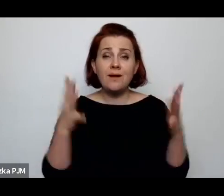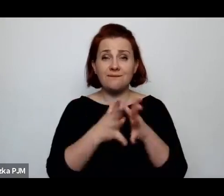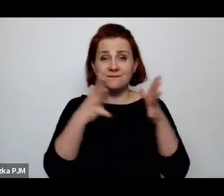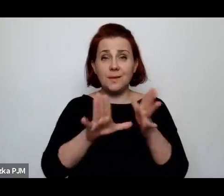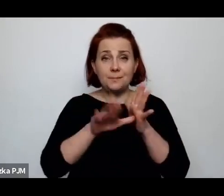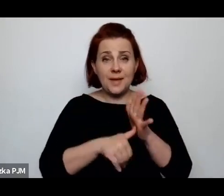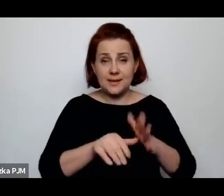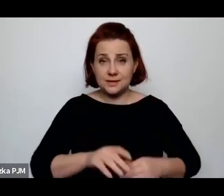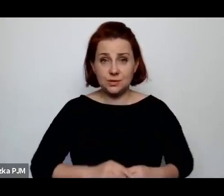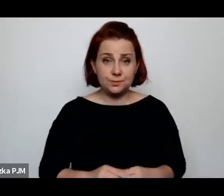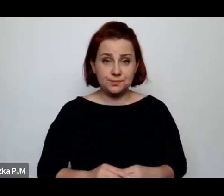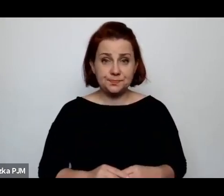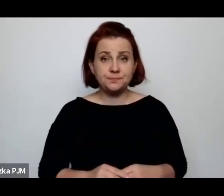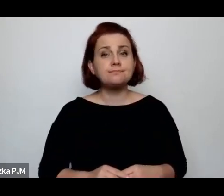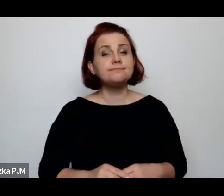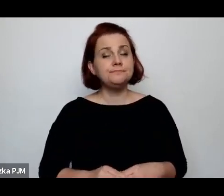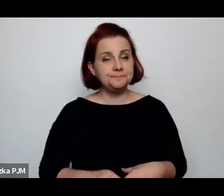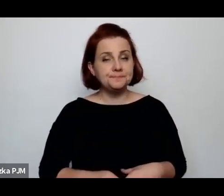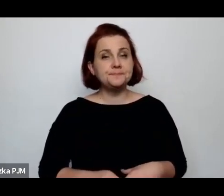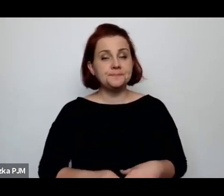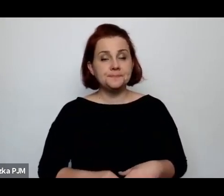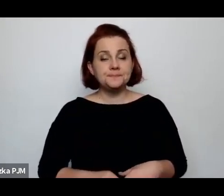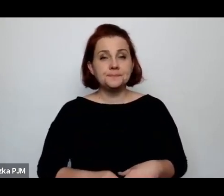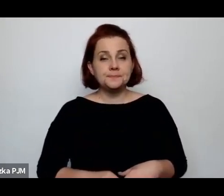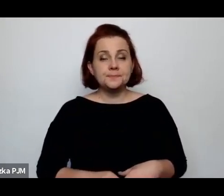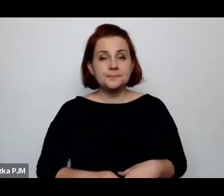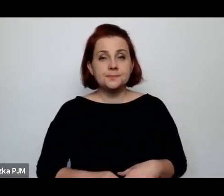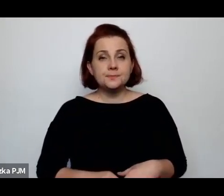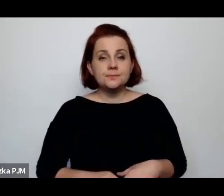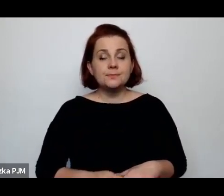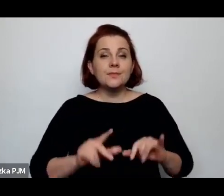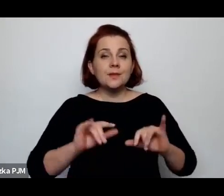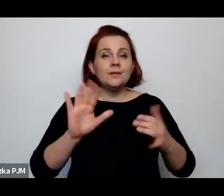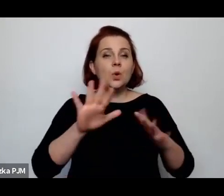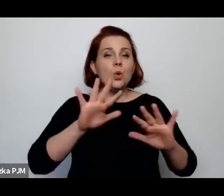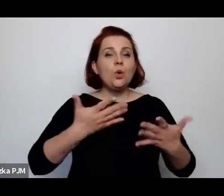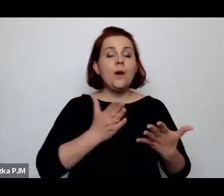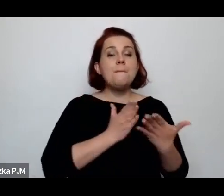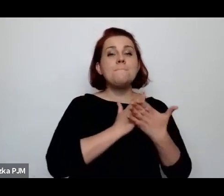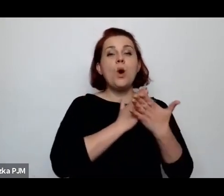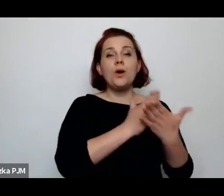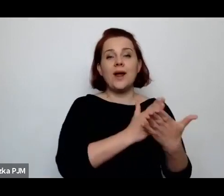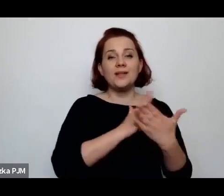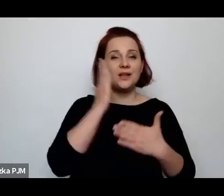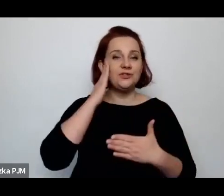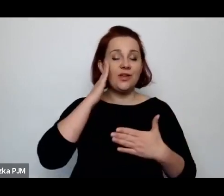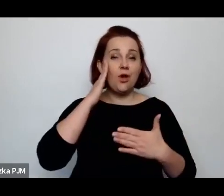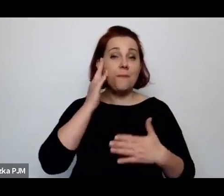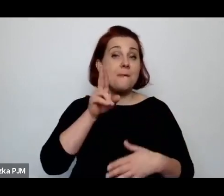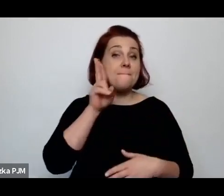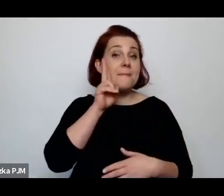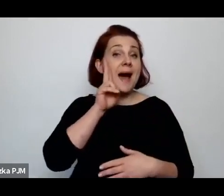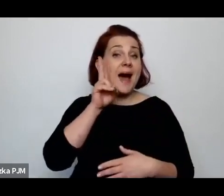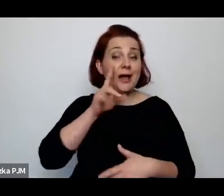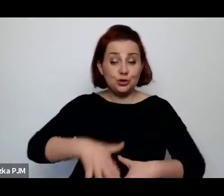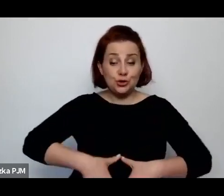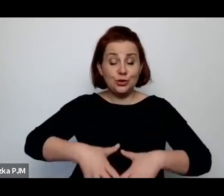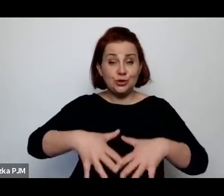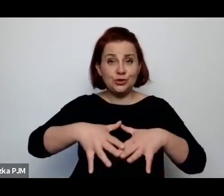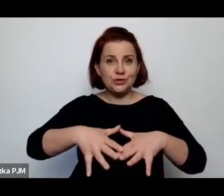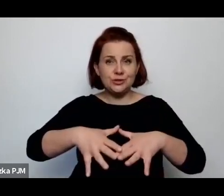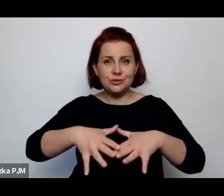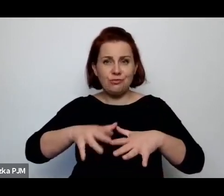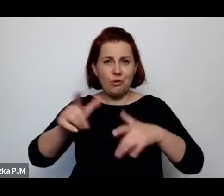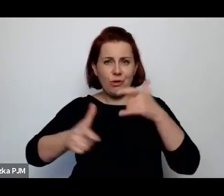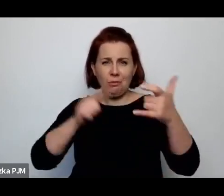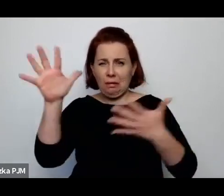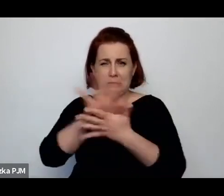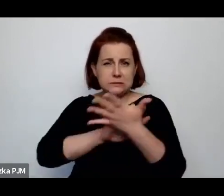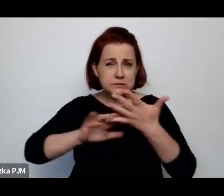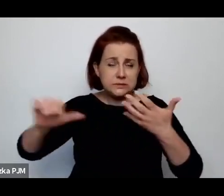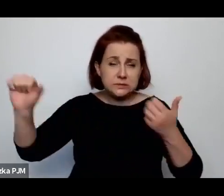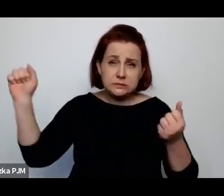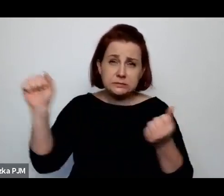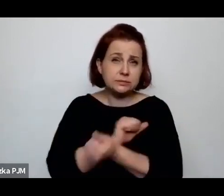Ale zważywszy na to, jak poradnia świadomego macierzyństwa raban tworzyła międzywojniu